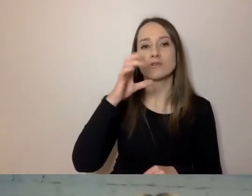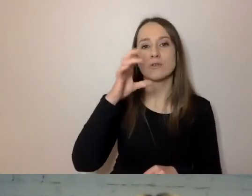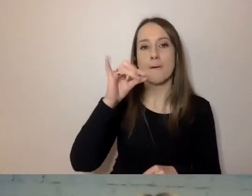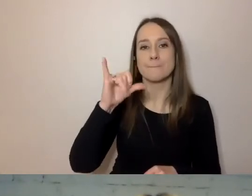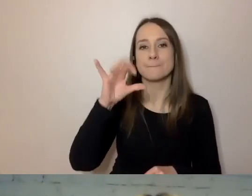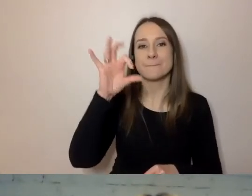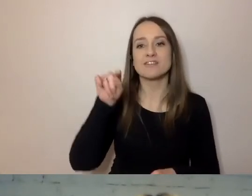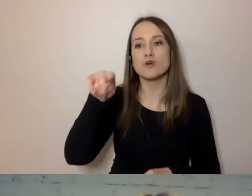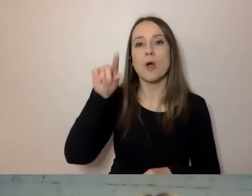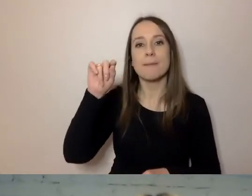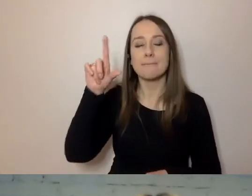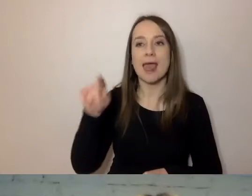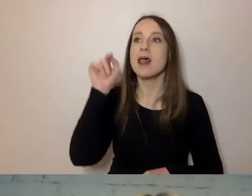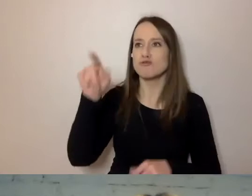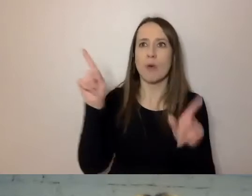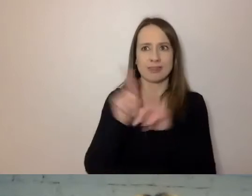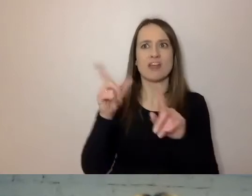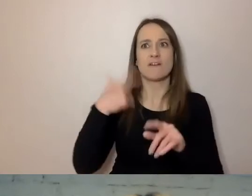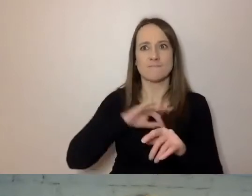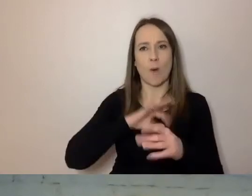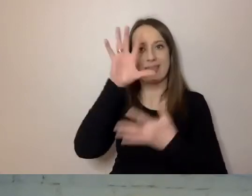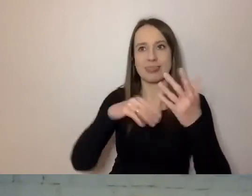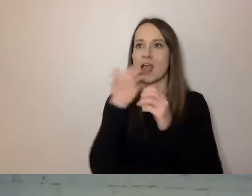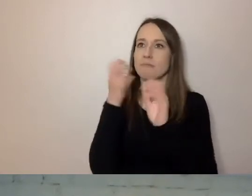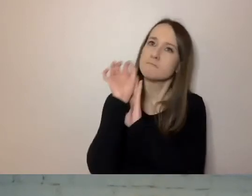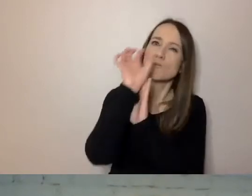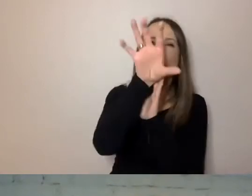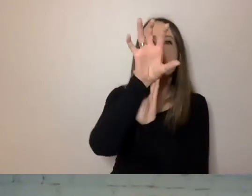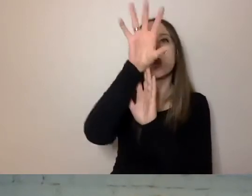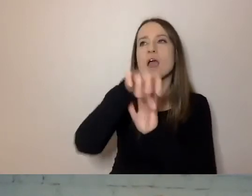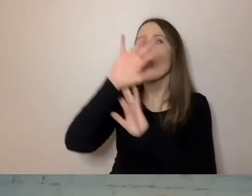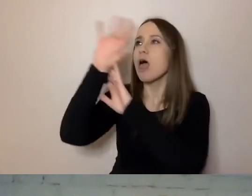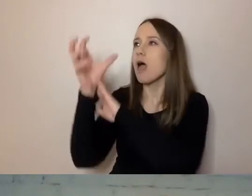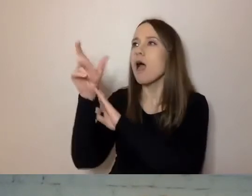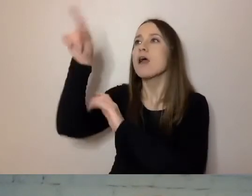gdzie można wrzucić fragment swojego tekstu i sprawdzić, co jest dobrze, a co jest źle.